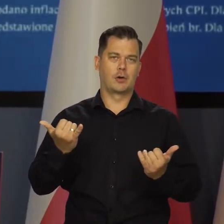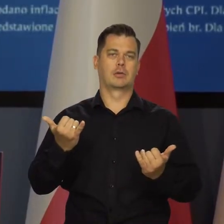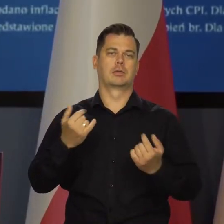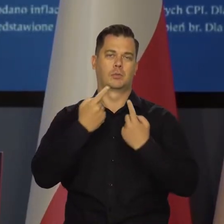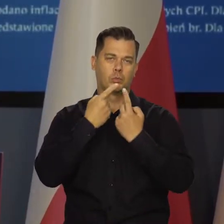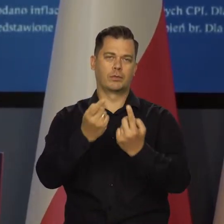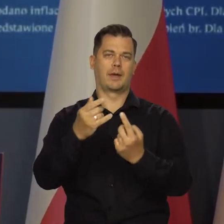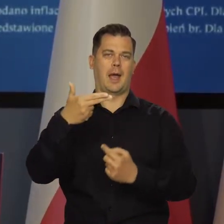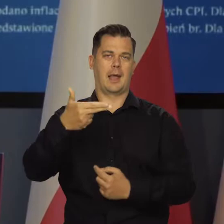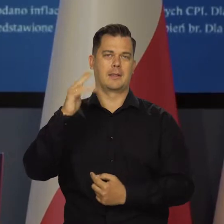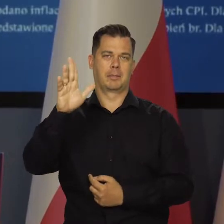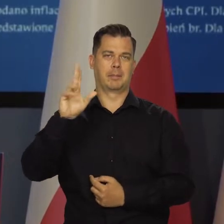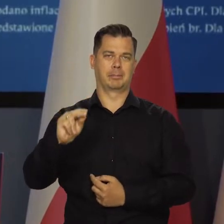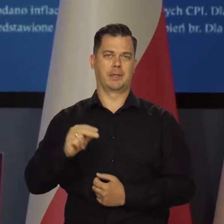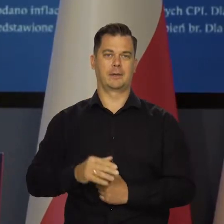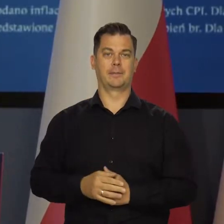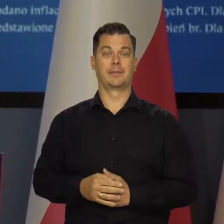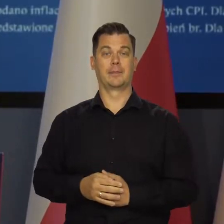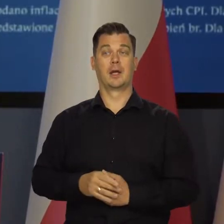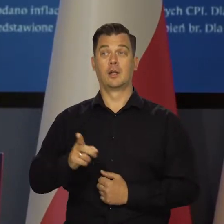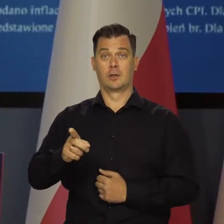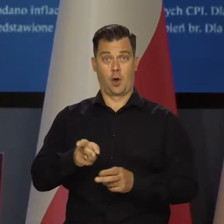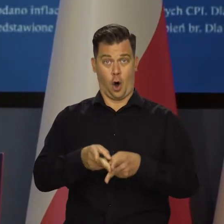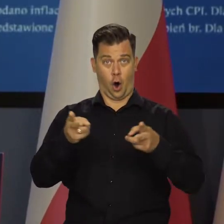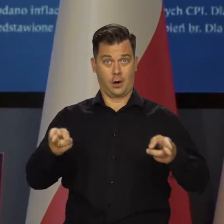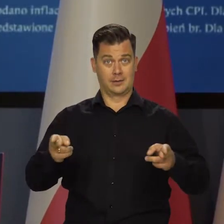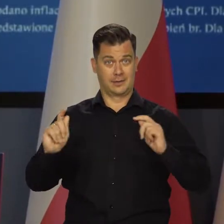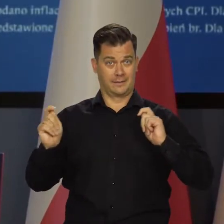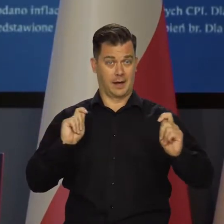która wynika z analiz całego NBP. A okres wakacyjny?